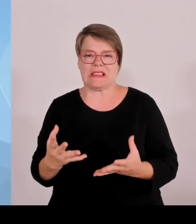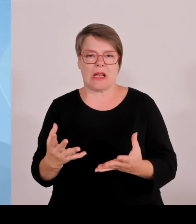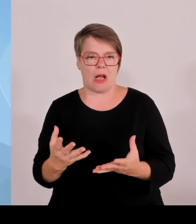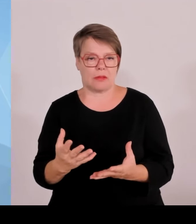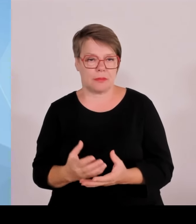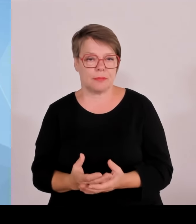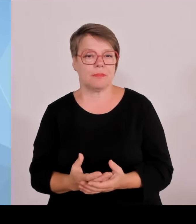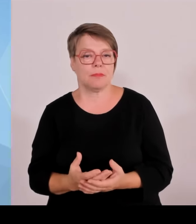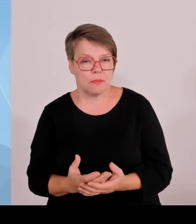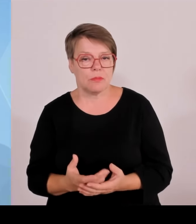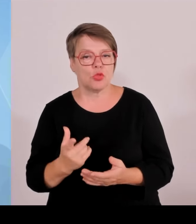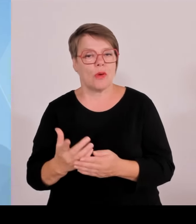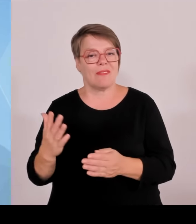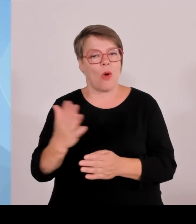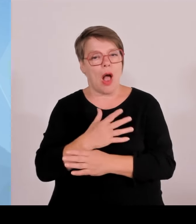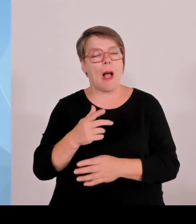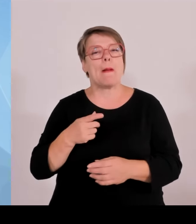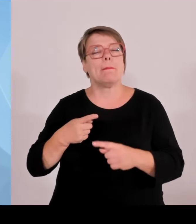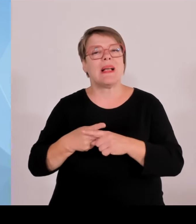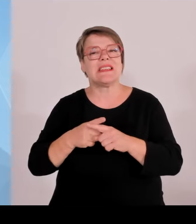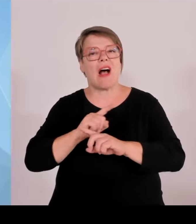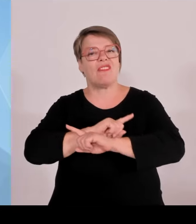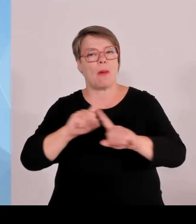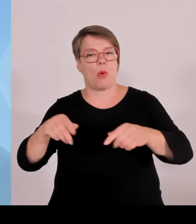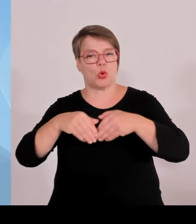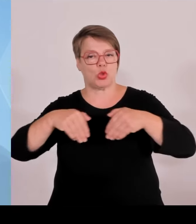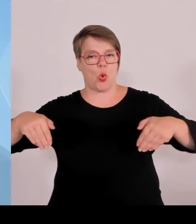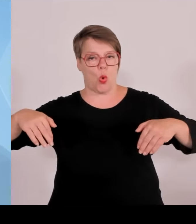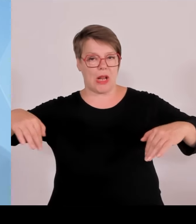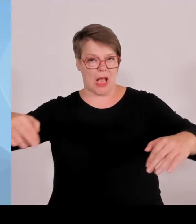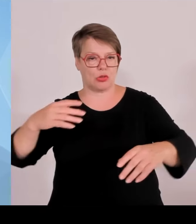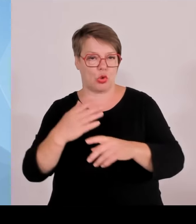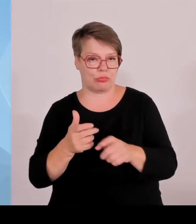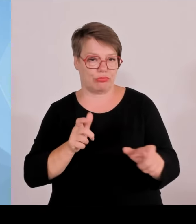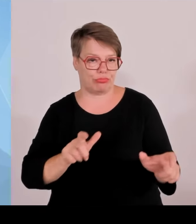Da haben wir ja gelesen schon, dass bundesweit 1100